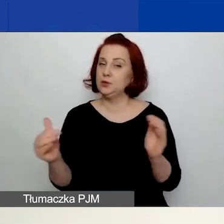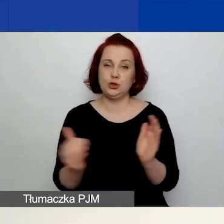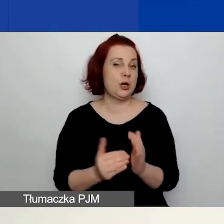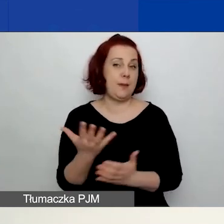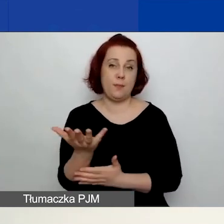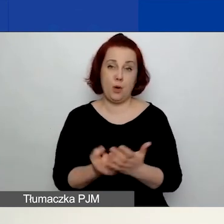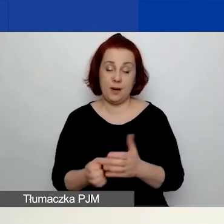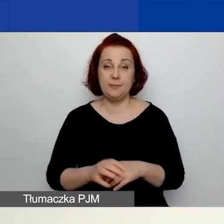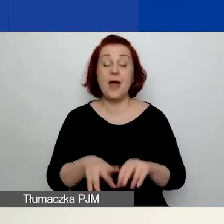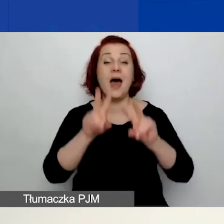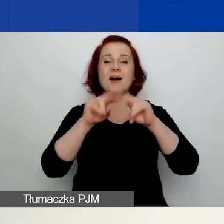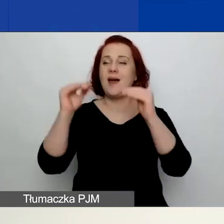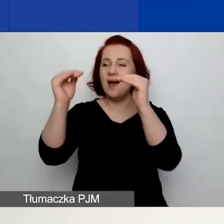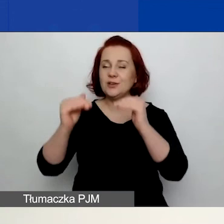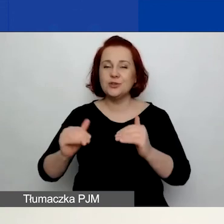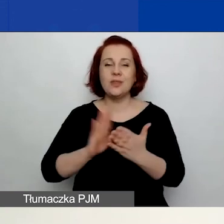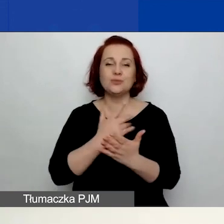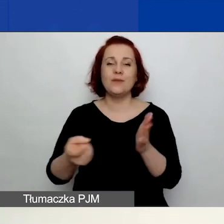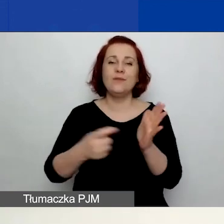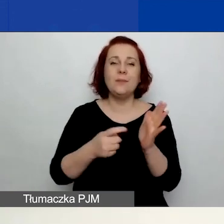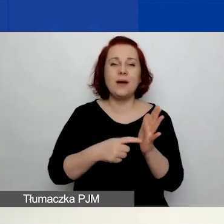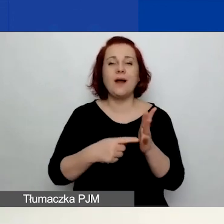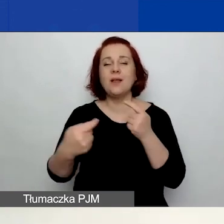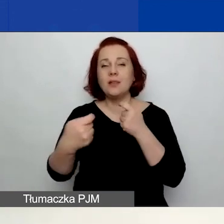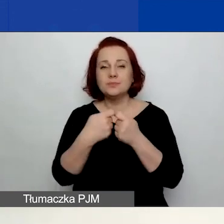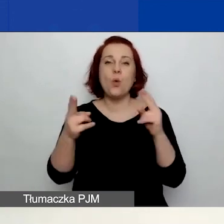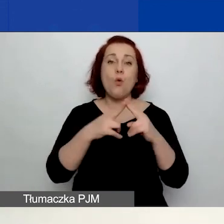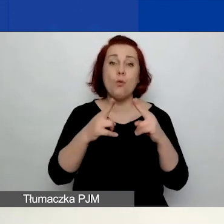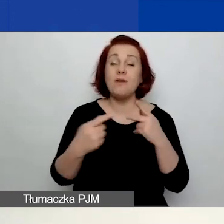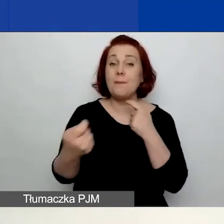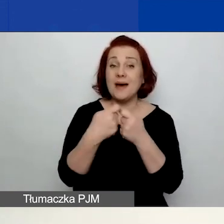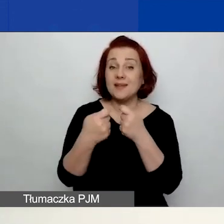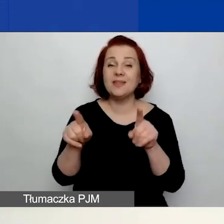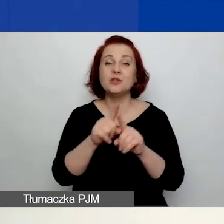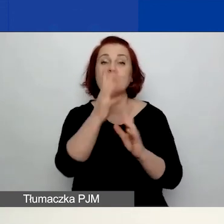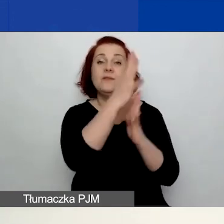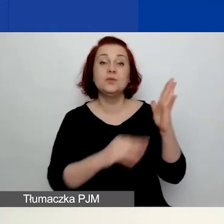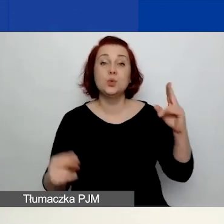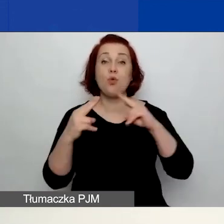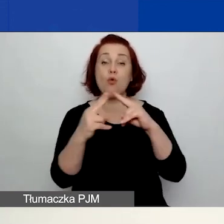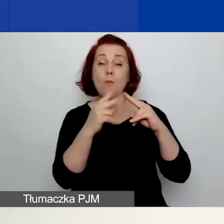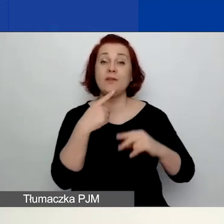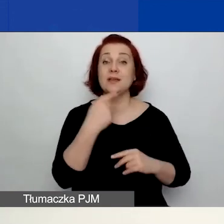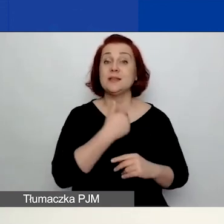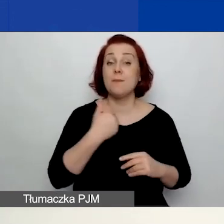Pozostałe dokumenty, takie jak wymogi dotyczące umowy partnerskiej czy też wzory umów w języku polskim i angielskim,